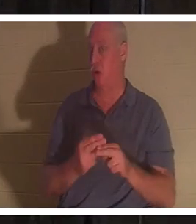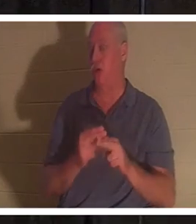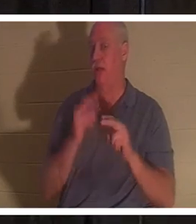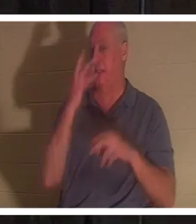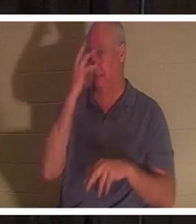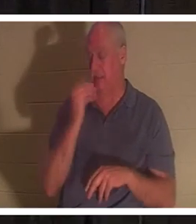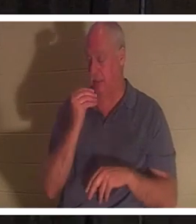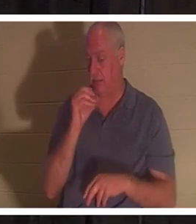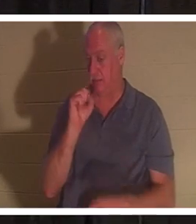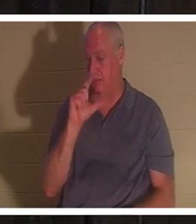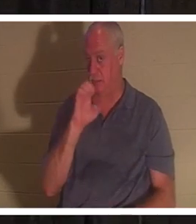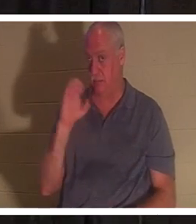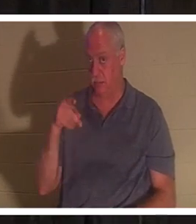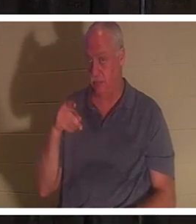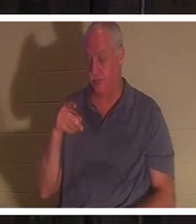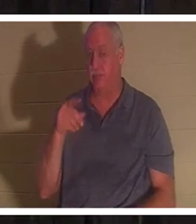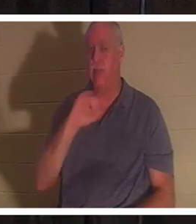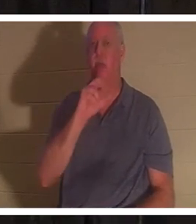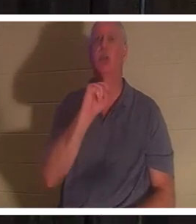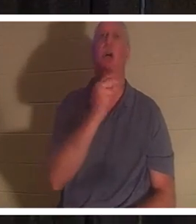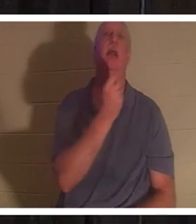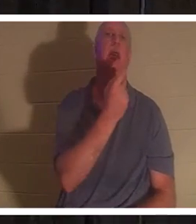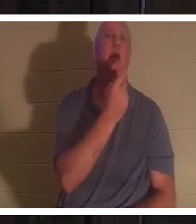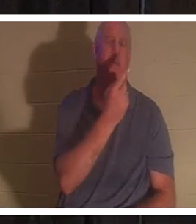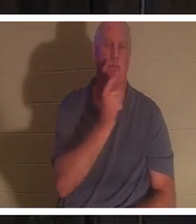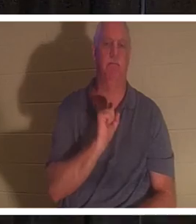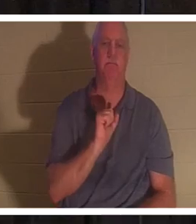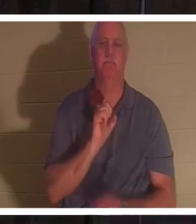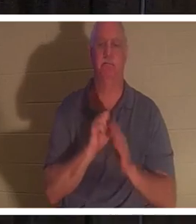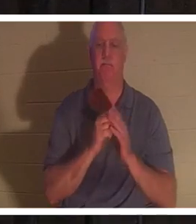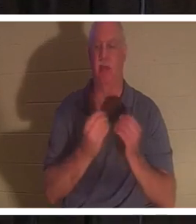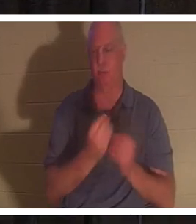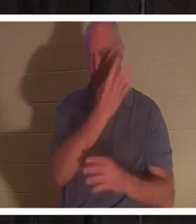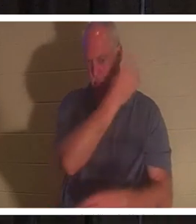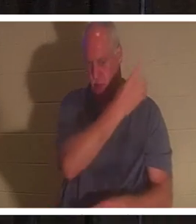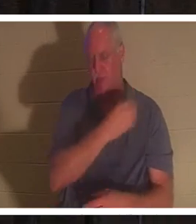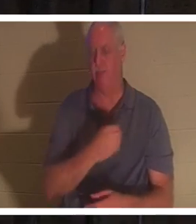跟我一起翻到《约翰福音》第 11 章。但是我在 PowerPoint 中也有它，如果你不想搜索的